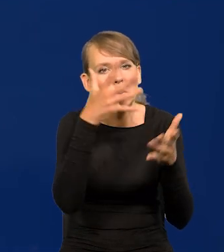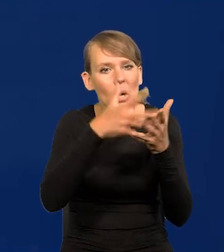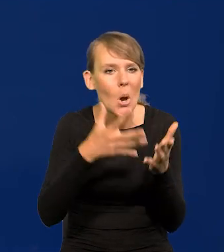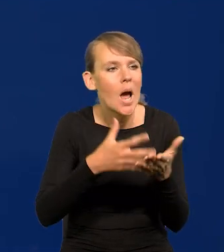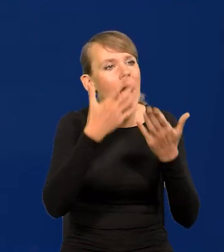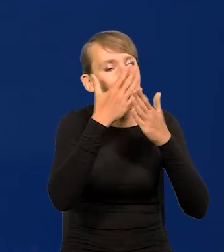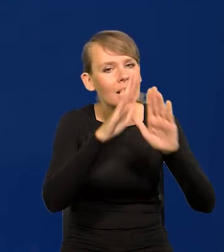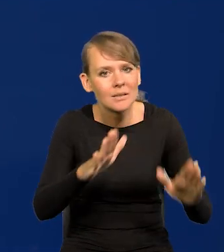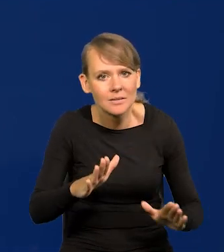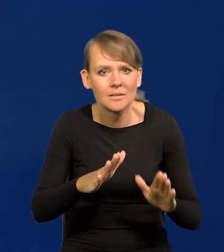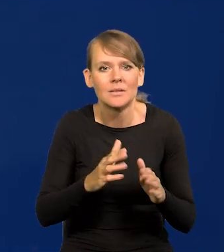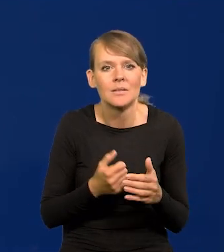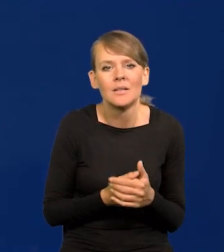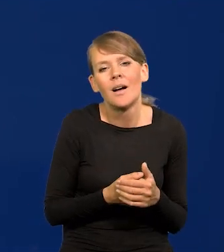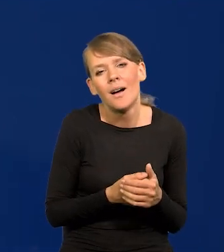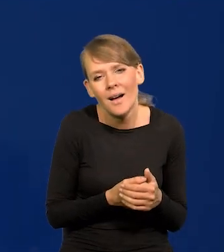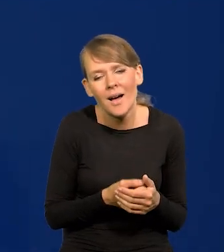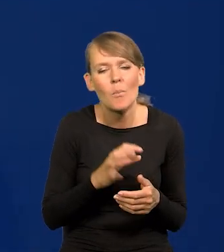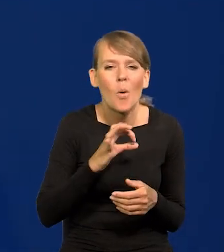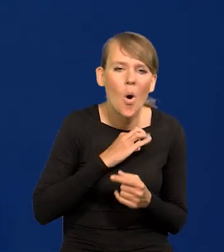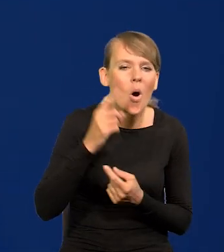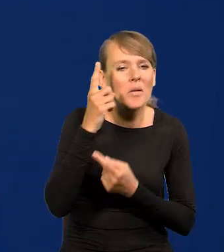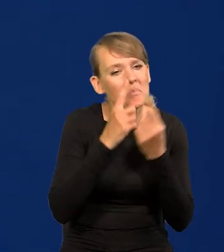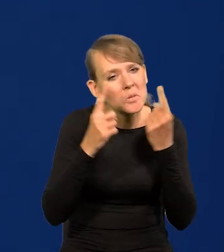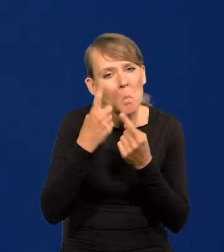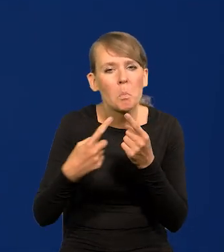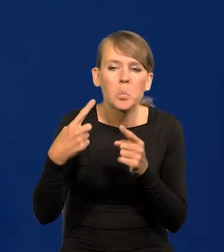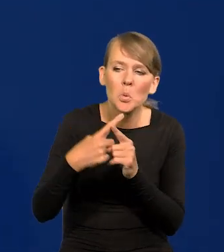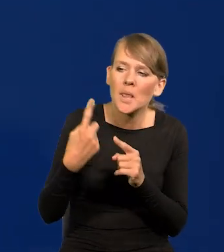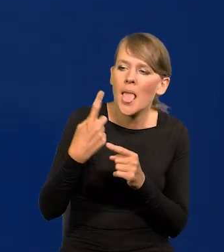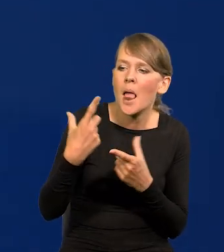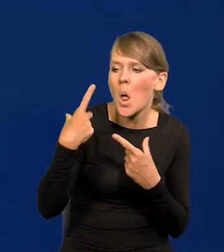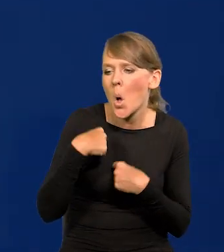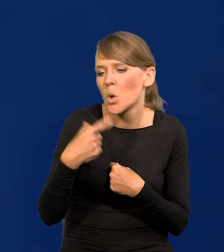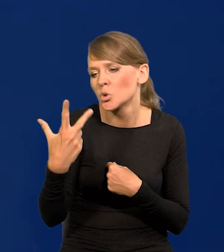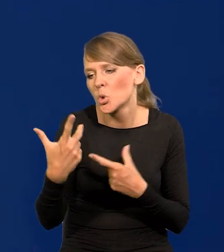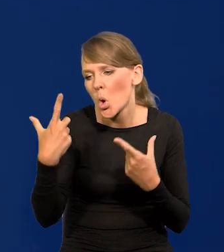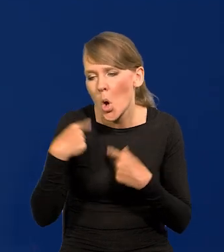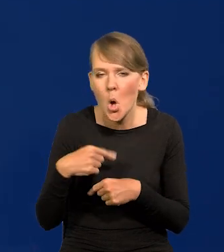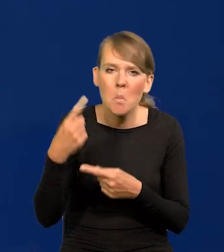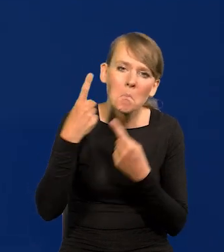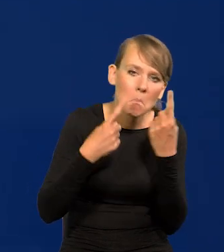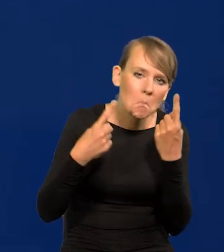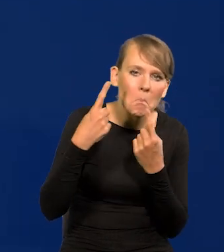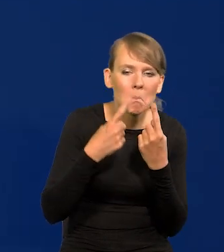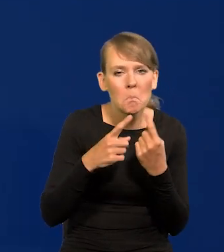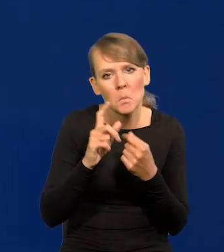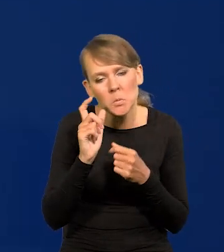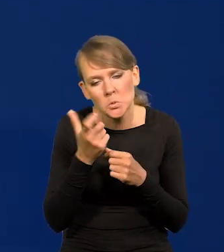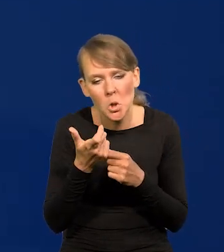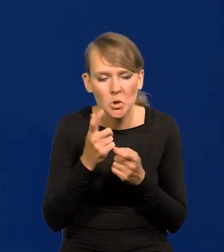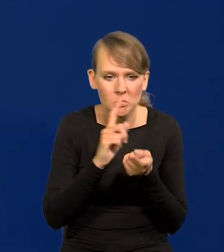to są po prostu nasze projekcje, plus tam usiądzie jedna osoba czy trzy, i tam subiektywnie coś naniesie jakichś zmiany.